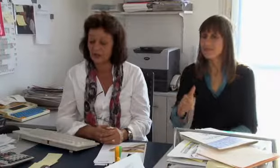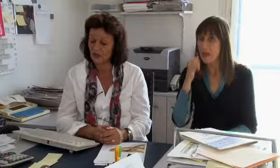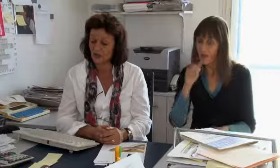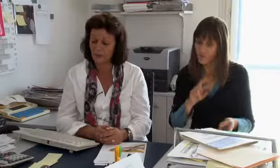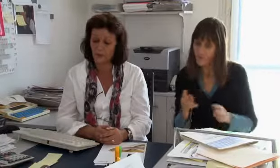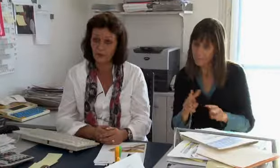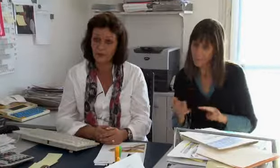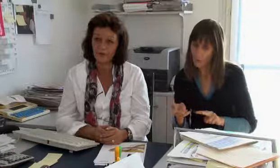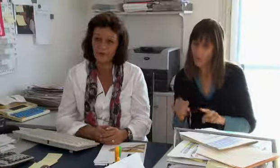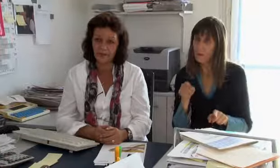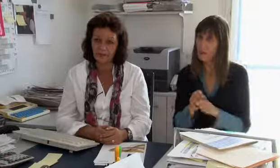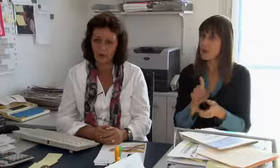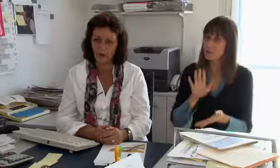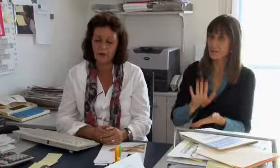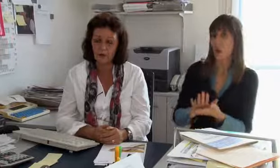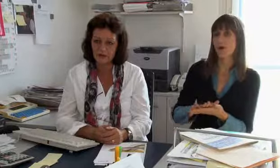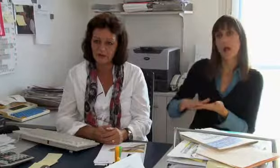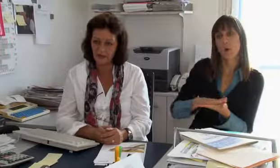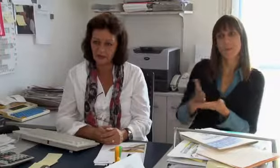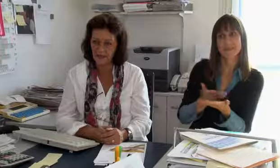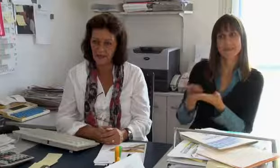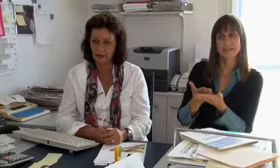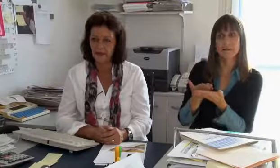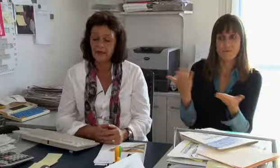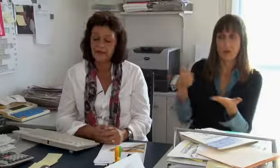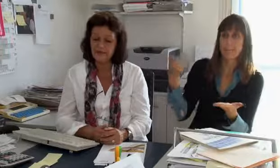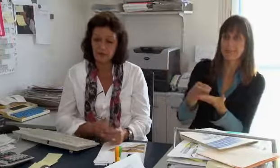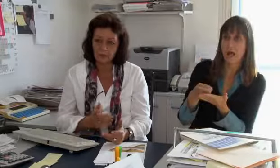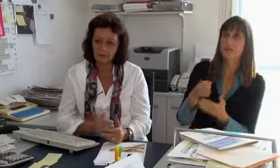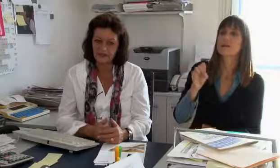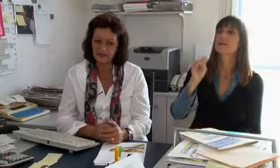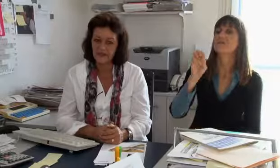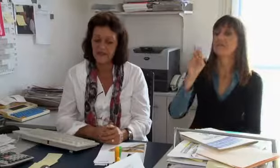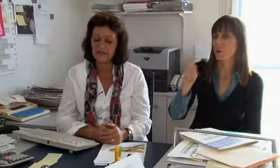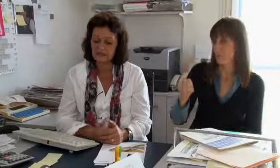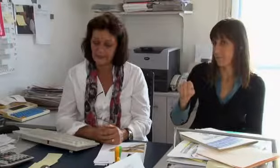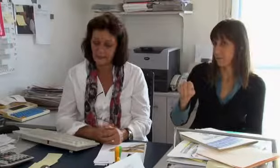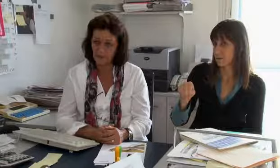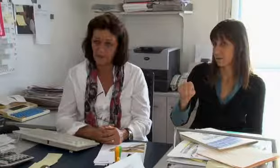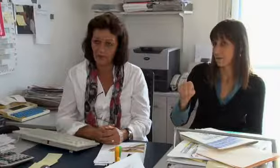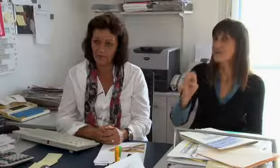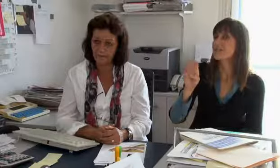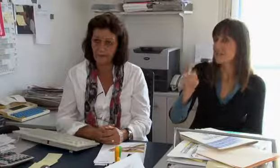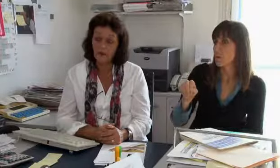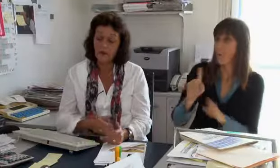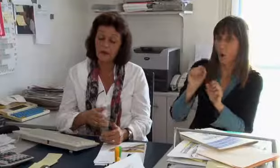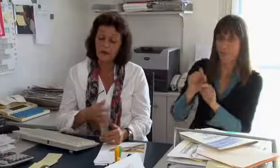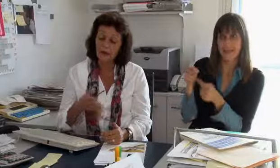Die Telefonvermittlung ist ein Dienst den der Grunddienstanbieter, sprich Swisscom, finanzieren muss.